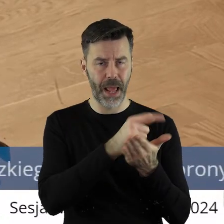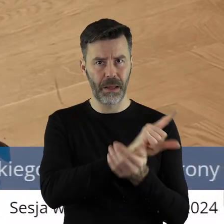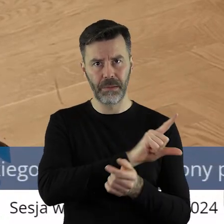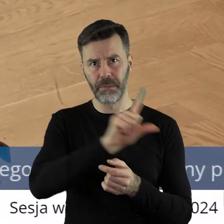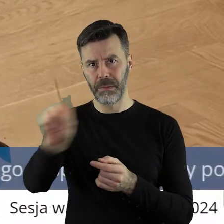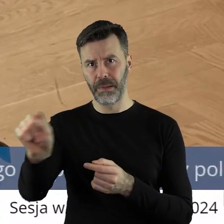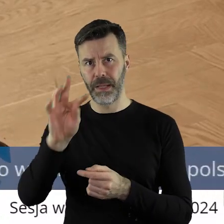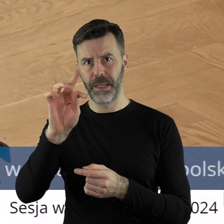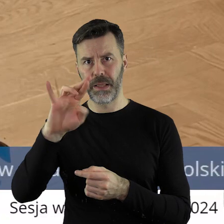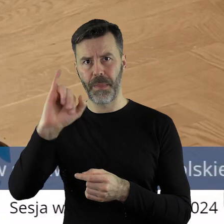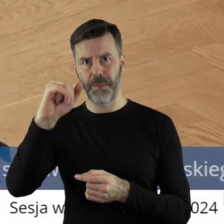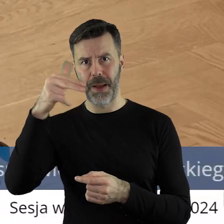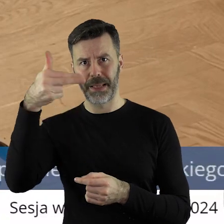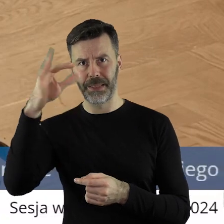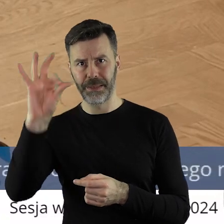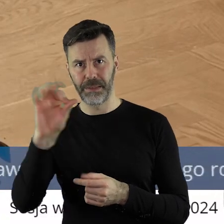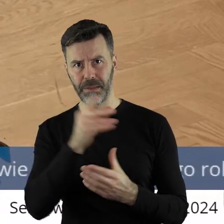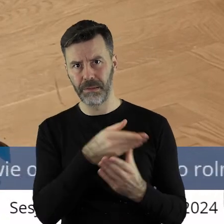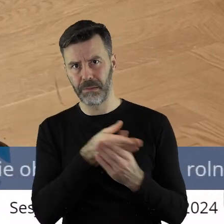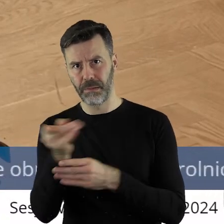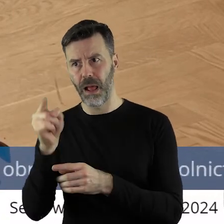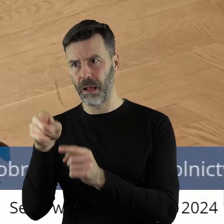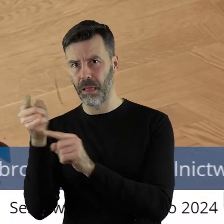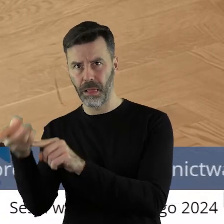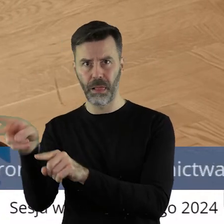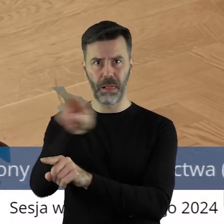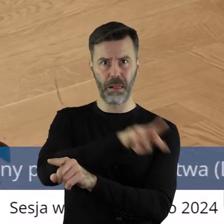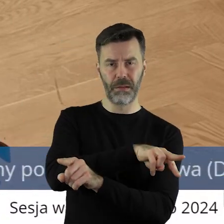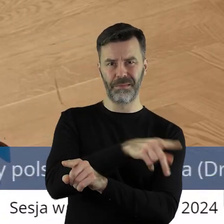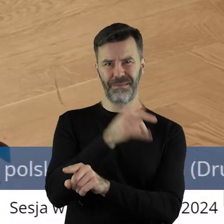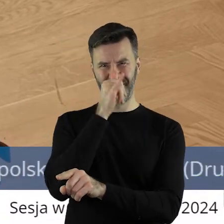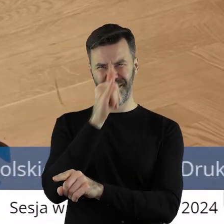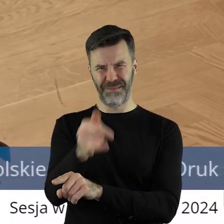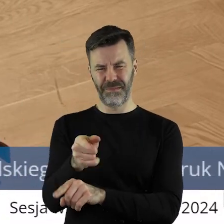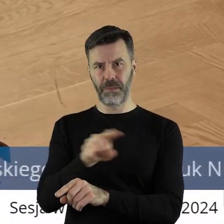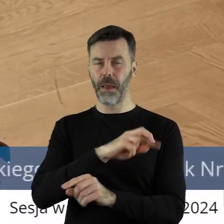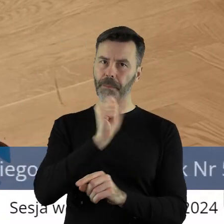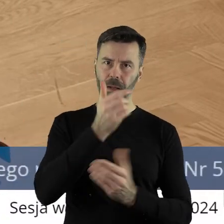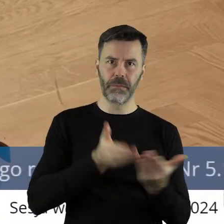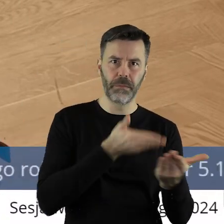powinien się udać do pana Timmermansa, a nie odwrotnie. Odwrotnie, to już jest